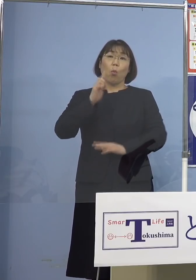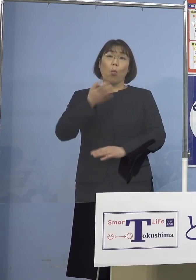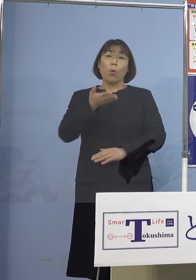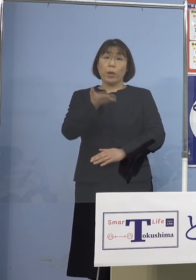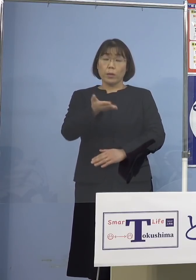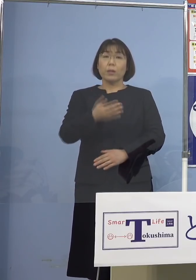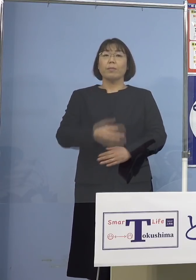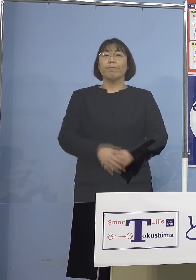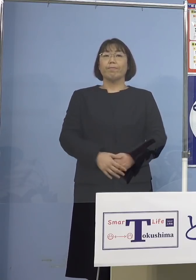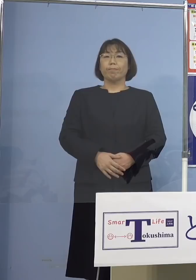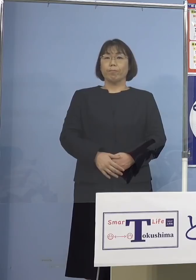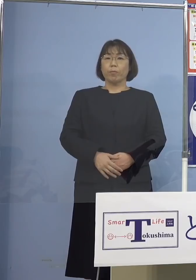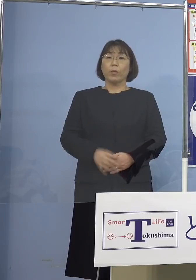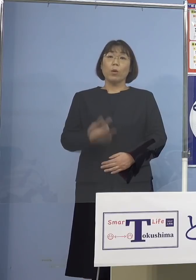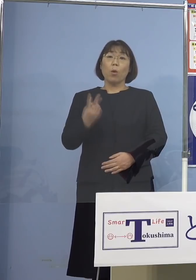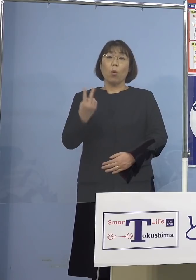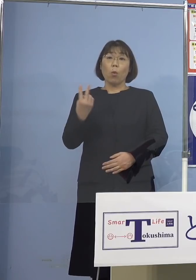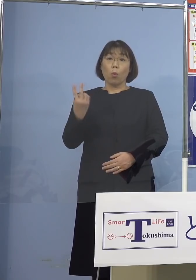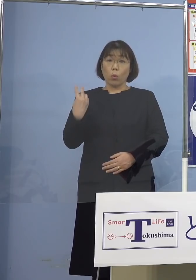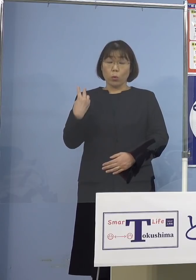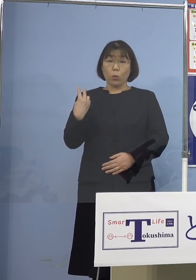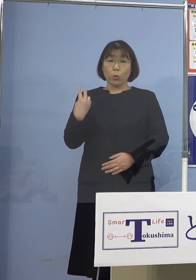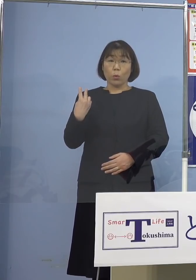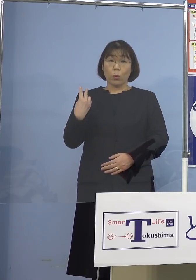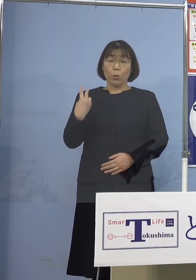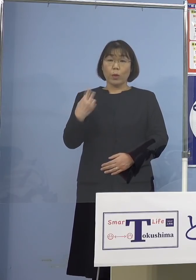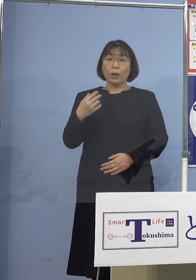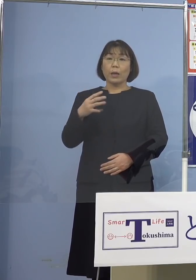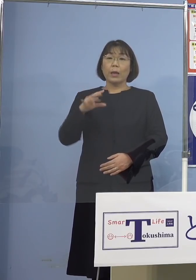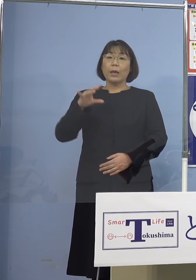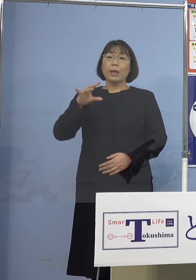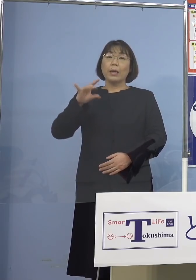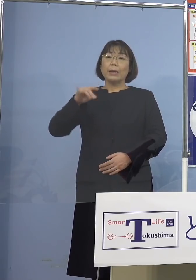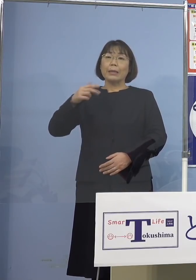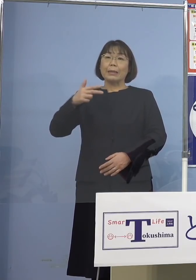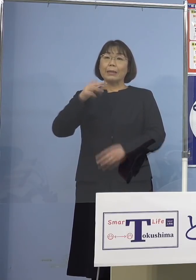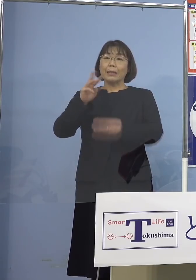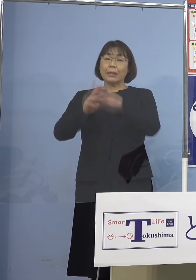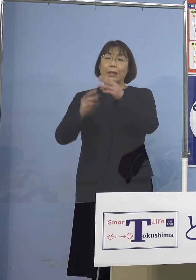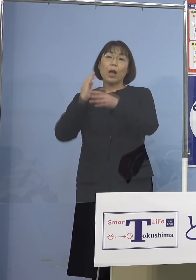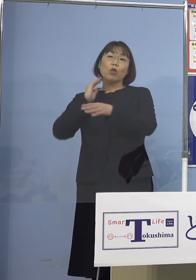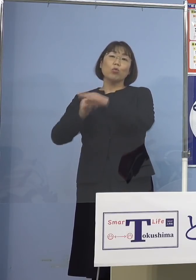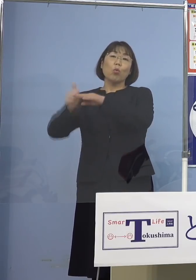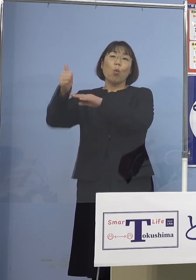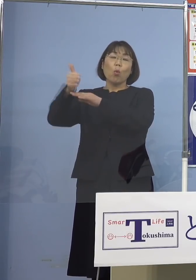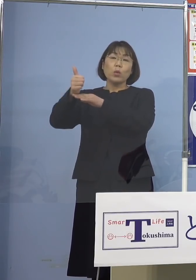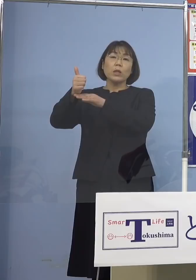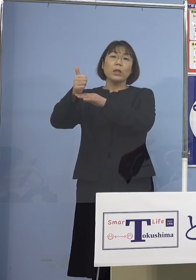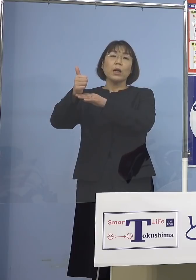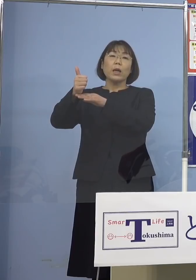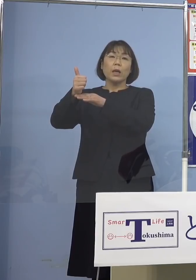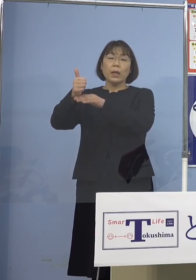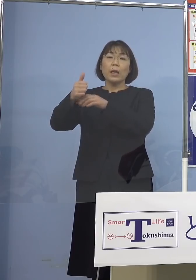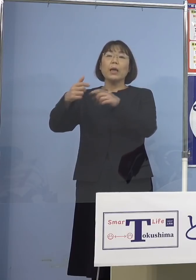（知事） 一昨日、岸田総理の方から全体に感染